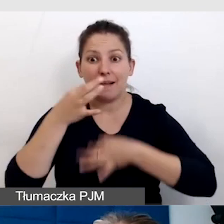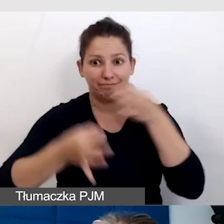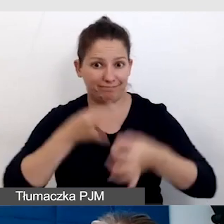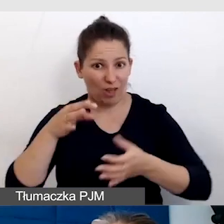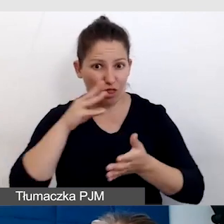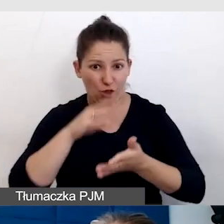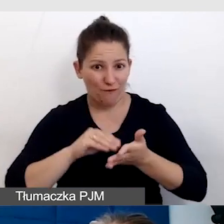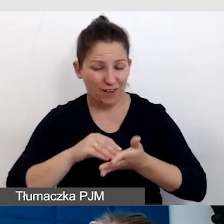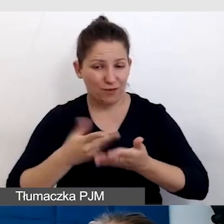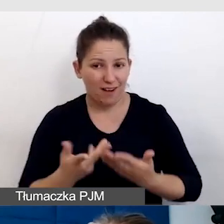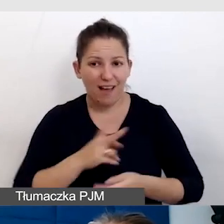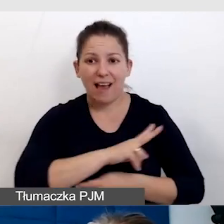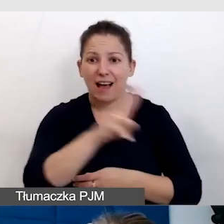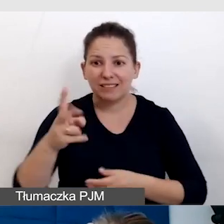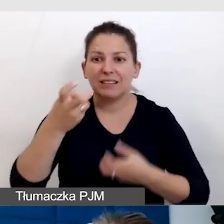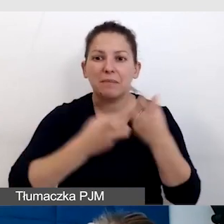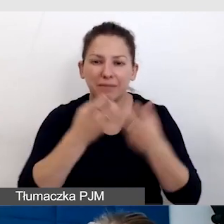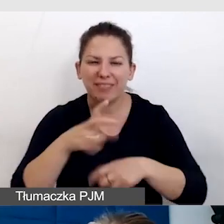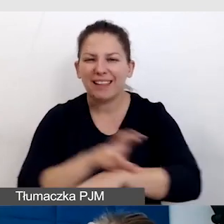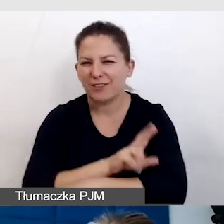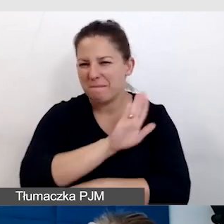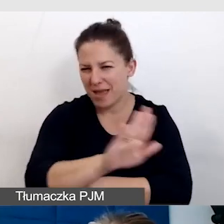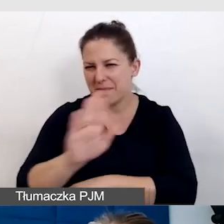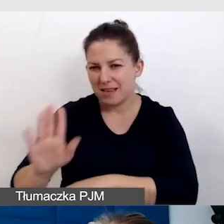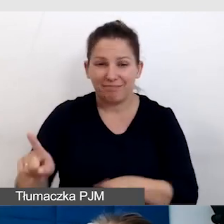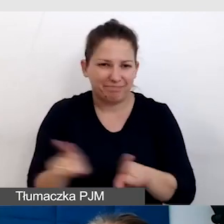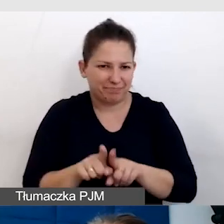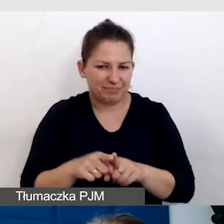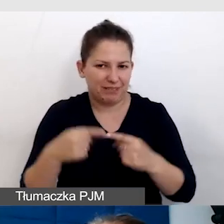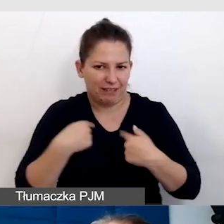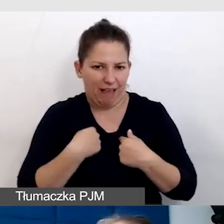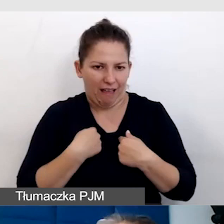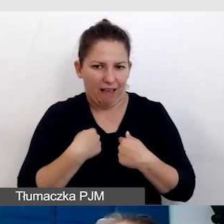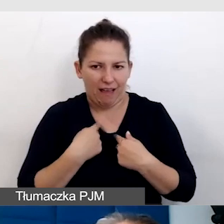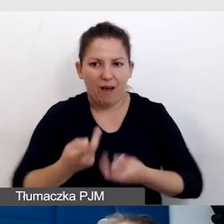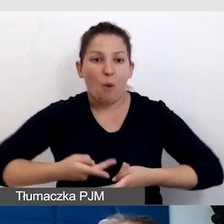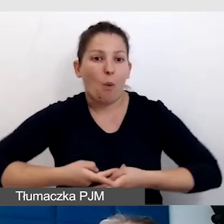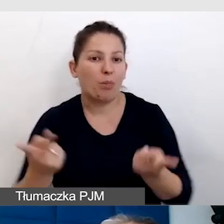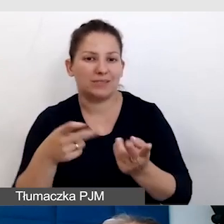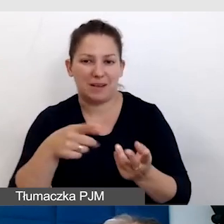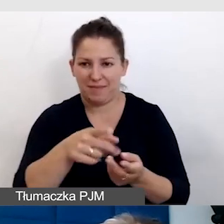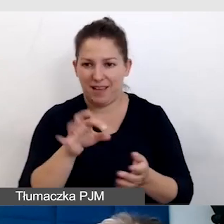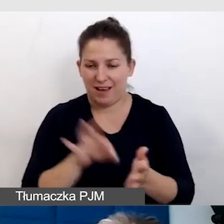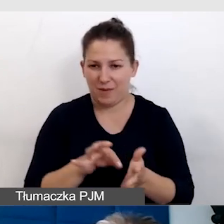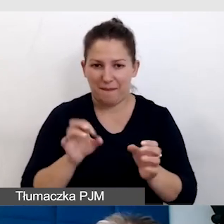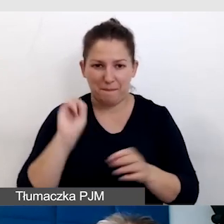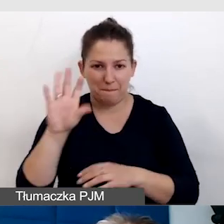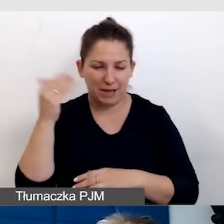bo każdy z nas miewa problemy techniczne. Tak jak ja teraz z udostępnieniem prezentacji.